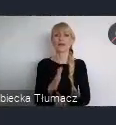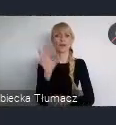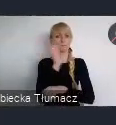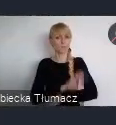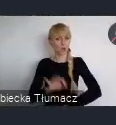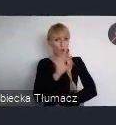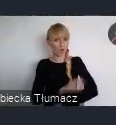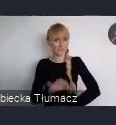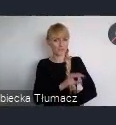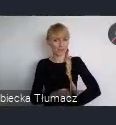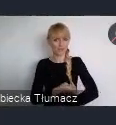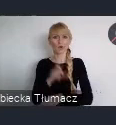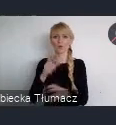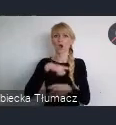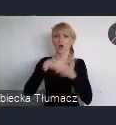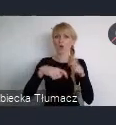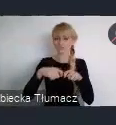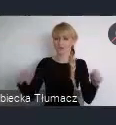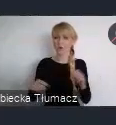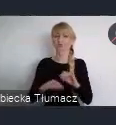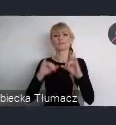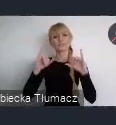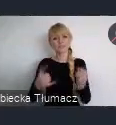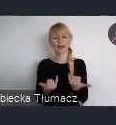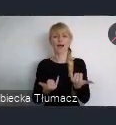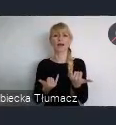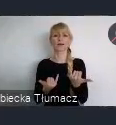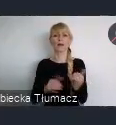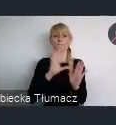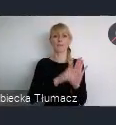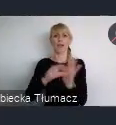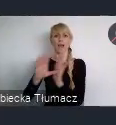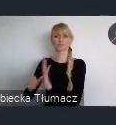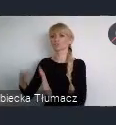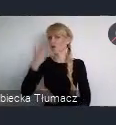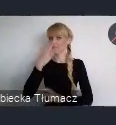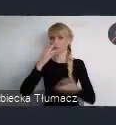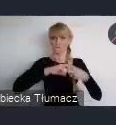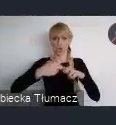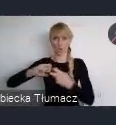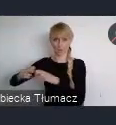Odpowiadające wyzwaniom przedstawionym przez miasta. W poniedziałek zakończył się nabór.